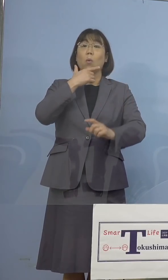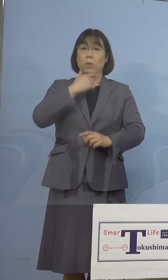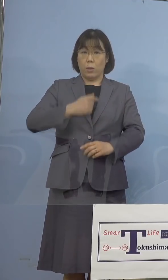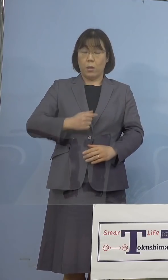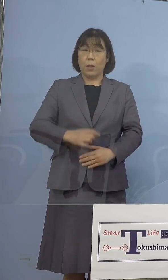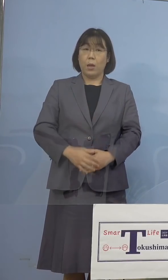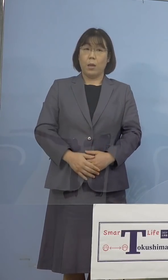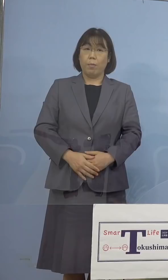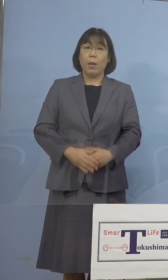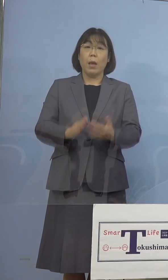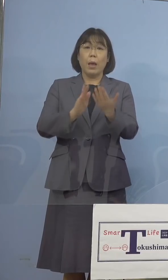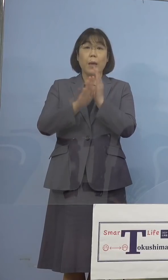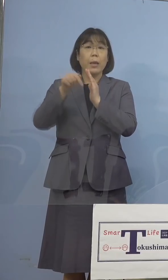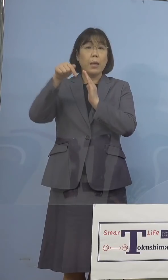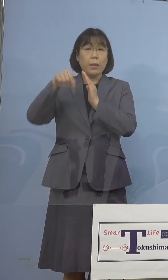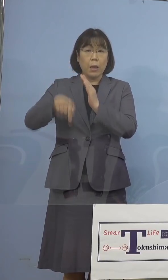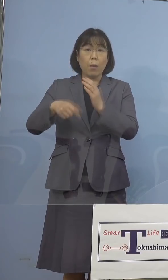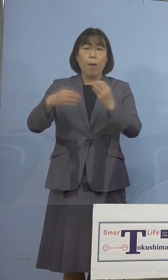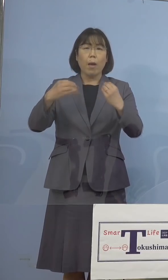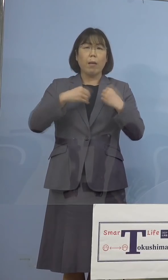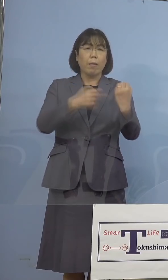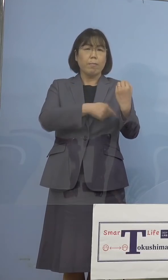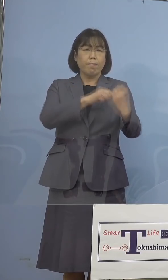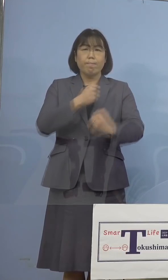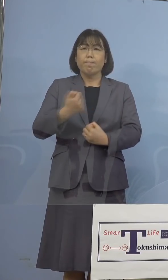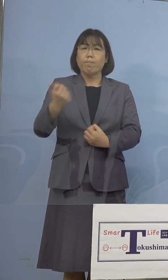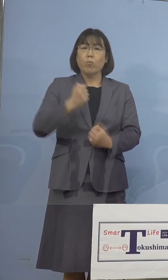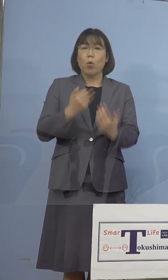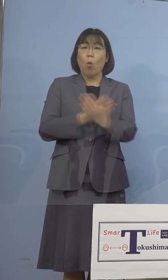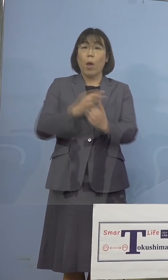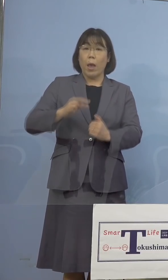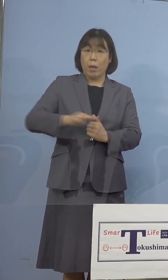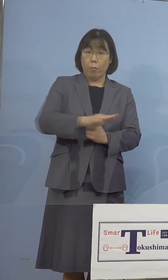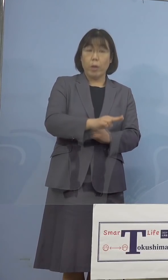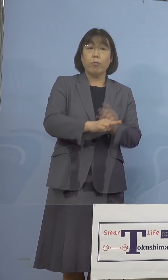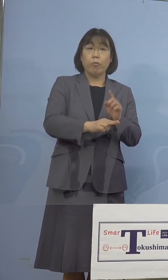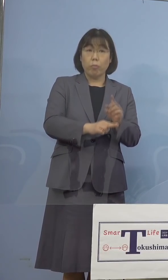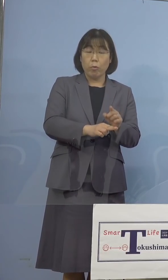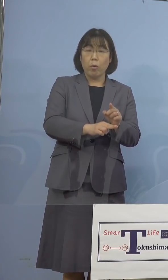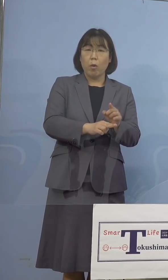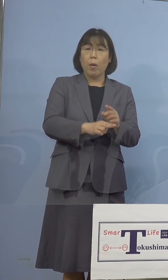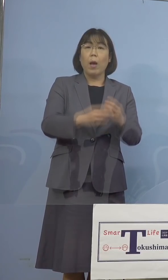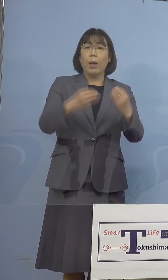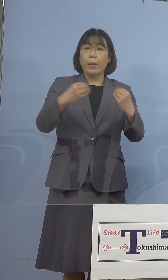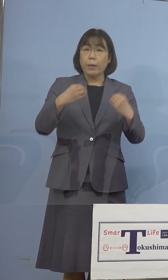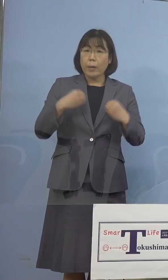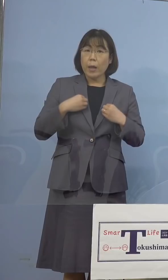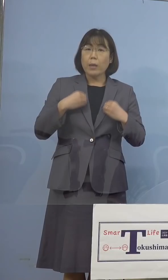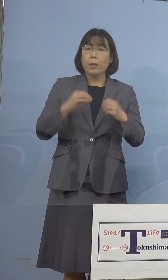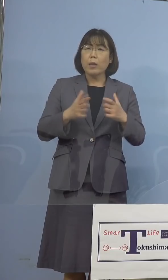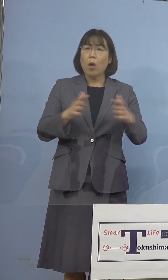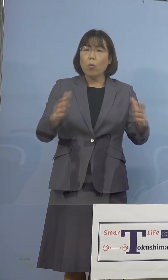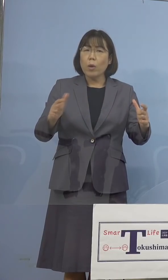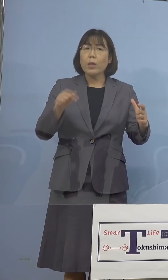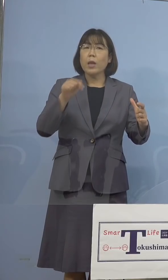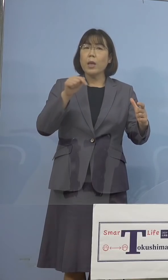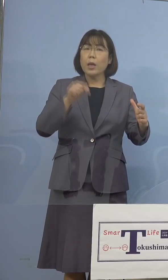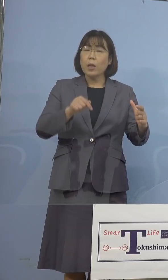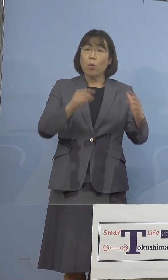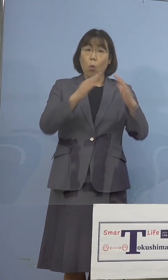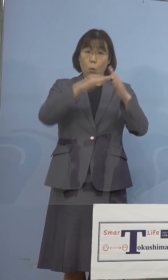県ではこの感染力の強い変異株 感染が増加をしている家庭内感染